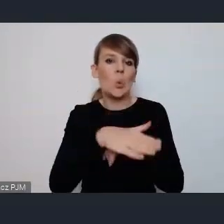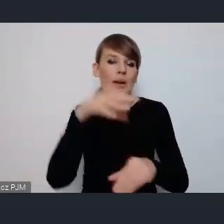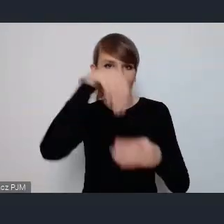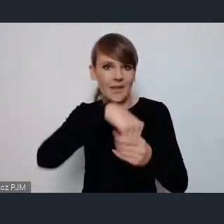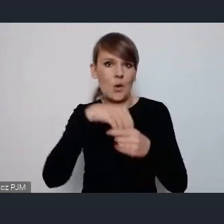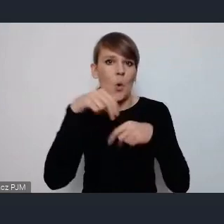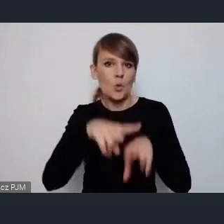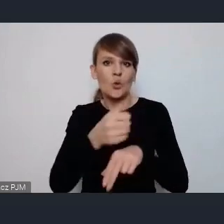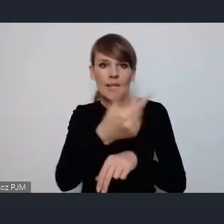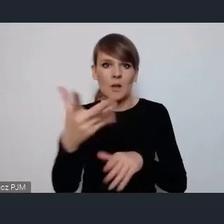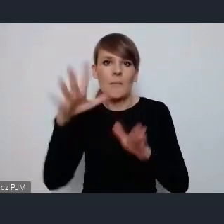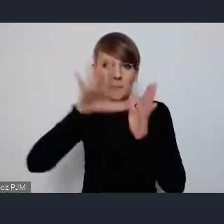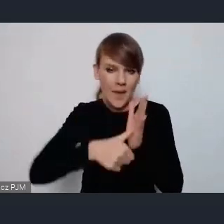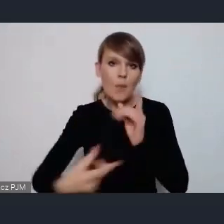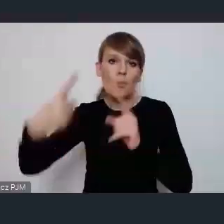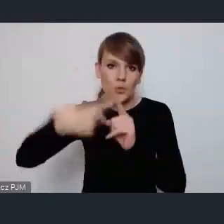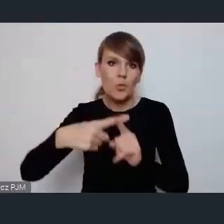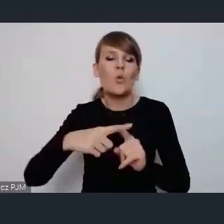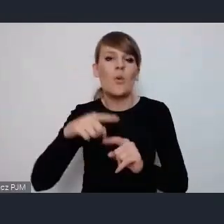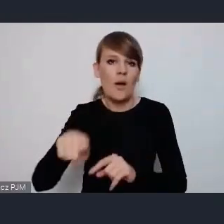i organizacji pozarządowych to szanse na